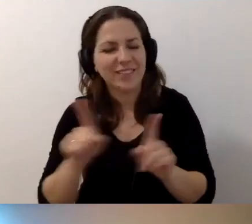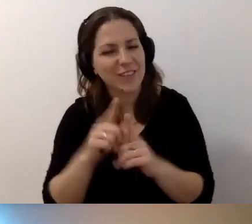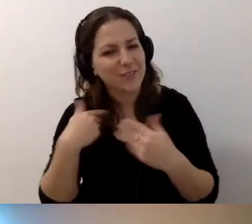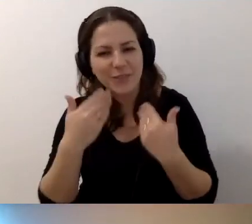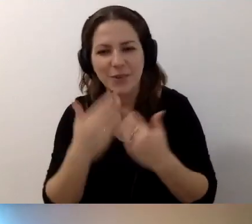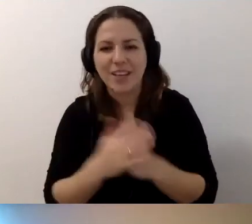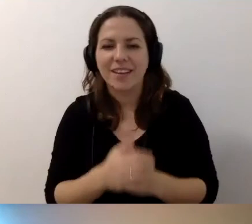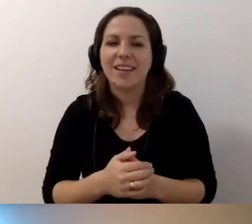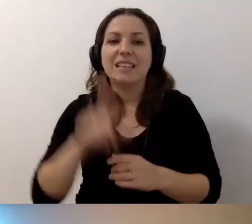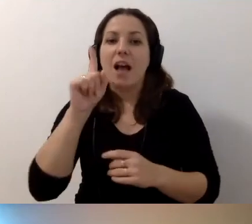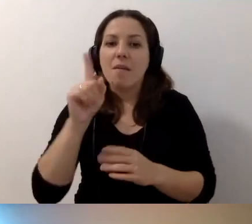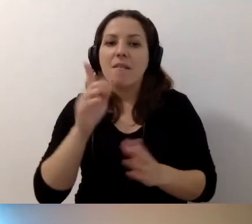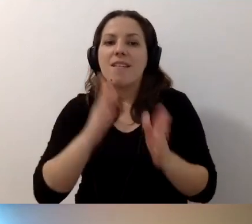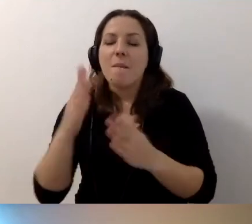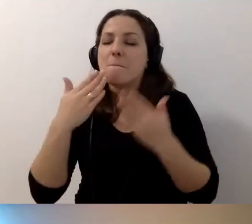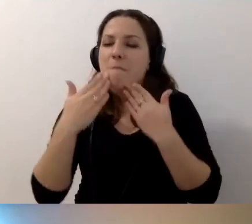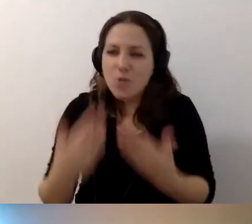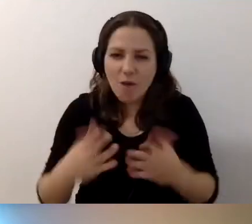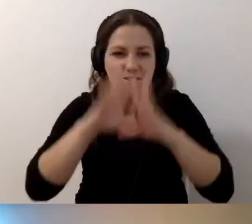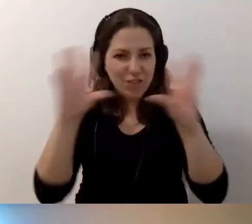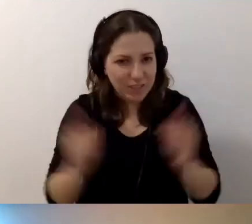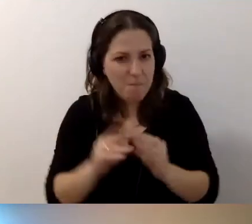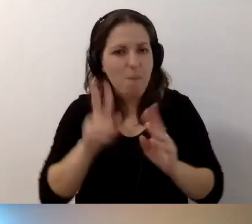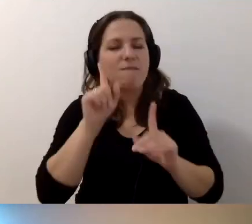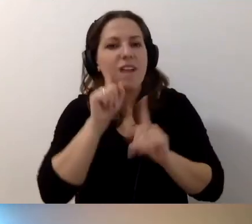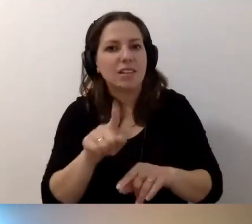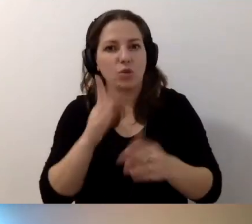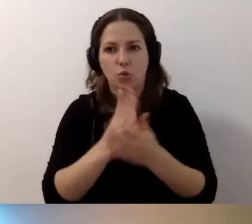MAŁGORZATA: Zanim przejdziemy do podziękowań. Faktycznie czas się kończy.